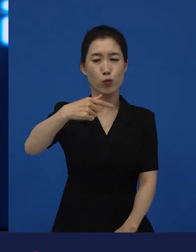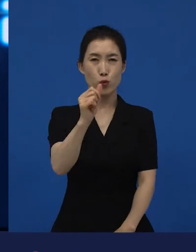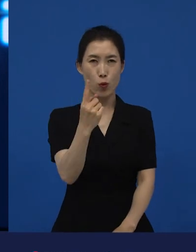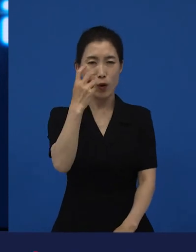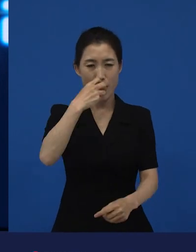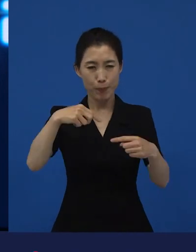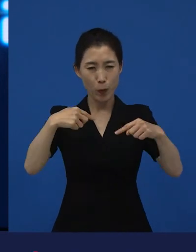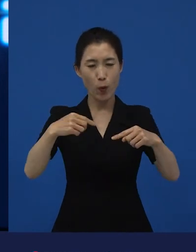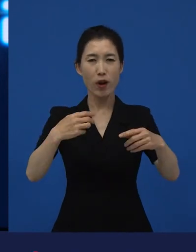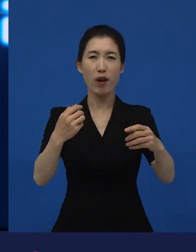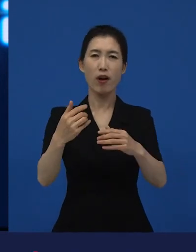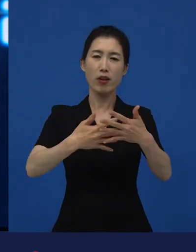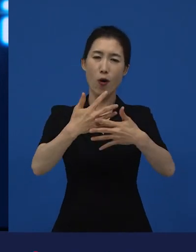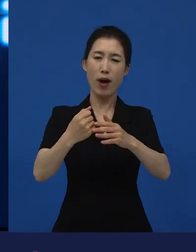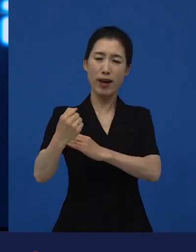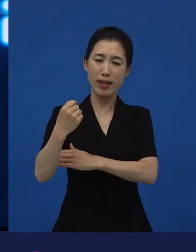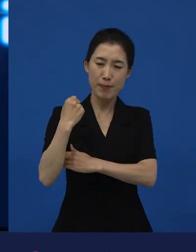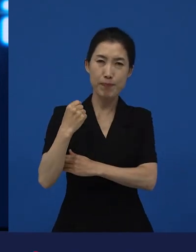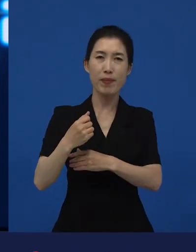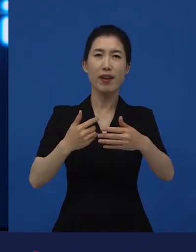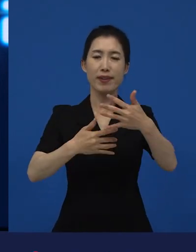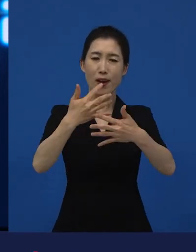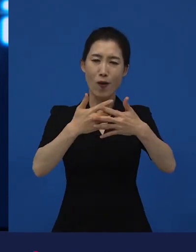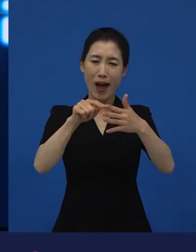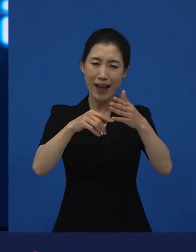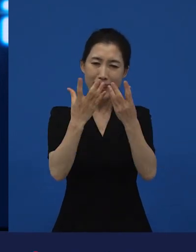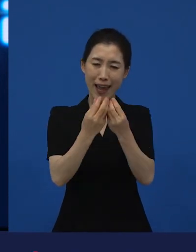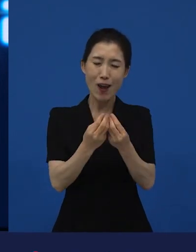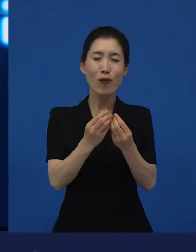그 다음에 전달하려고 하는 메시지를 떠나서